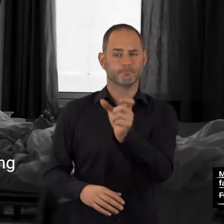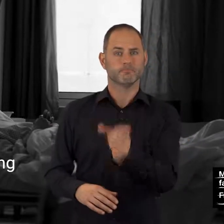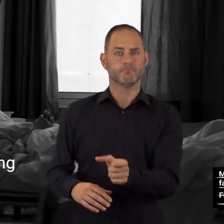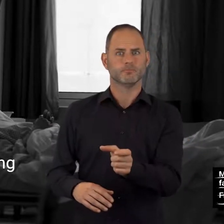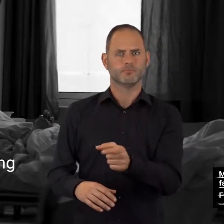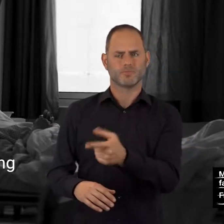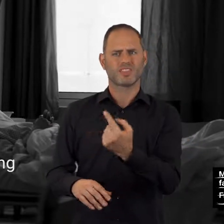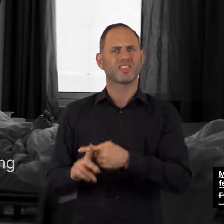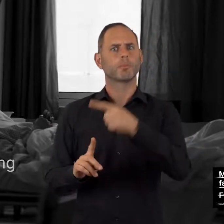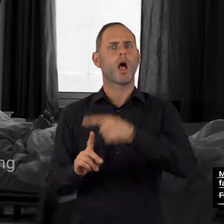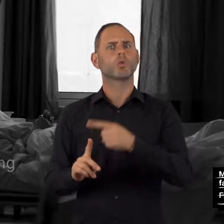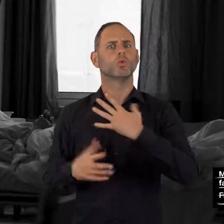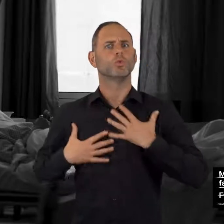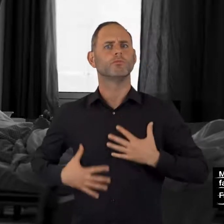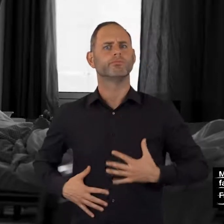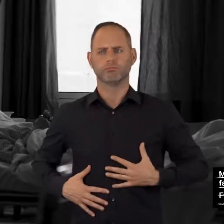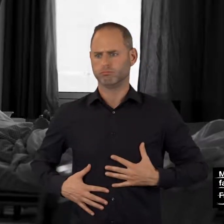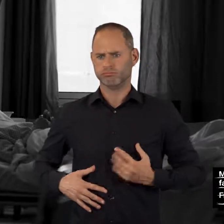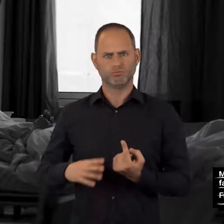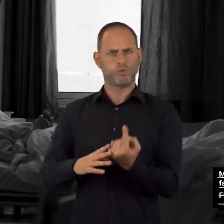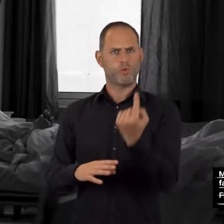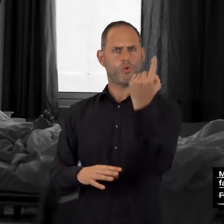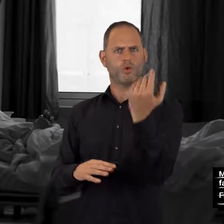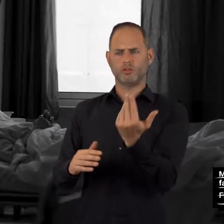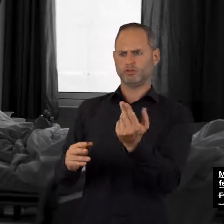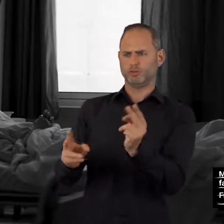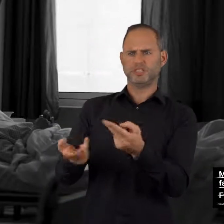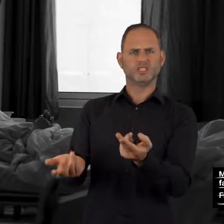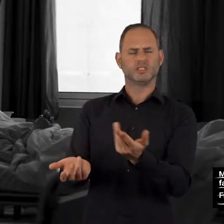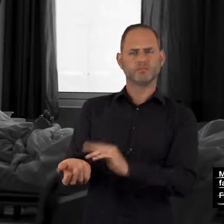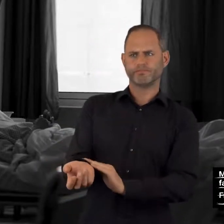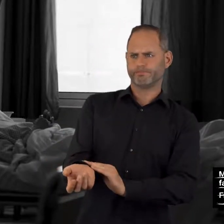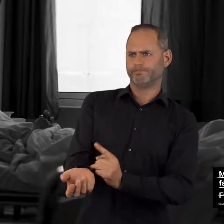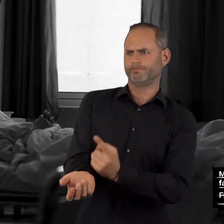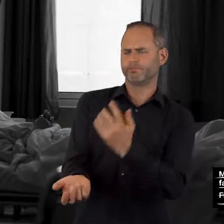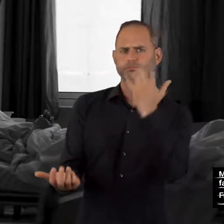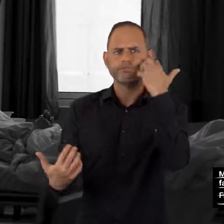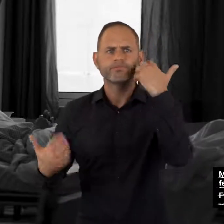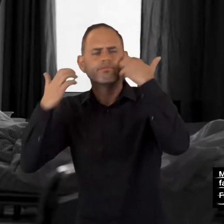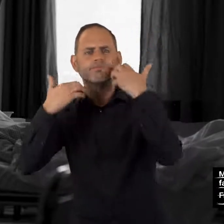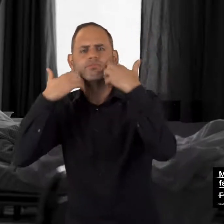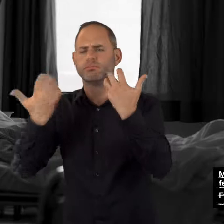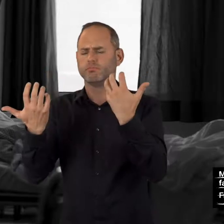Erhöhte Körpertemperatur, Schwitzen,